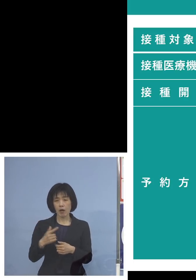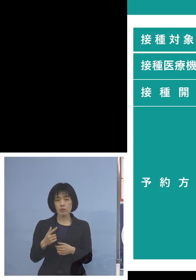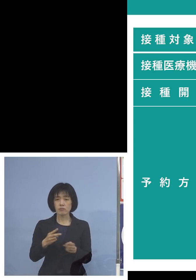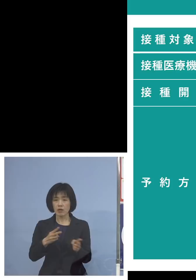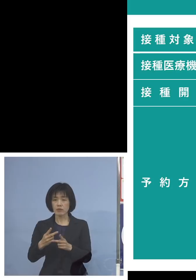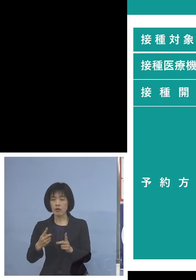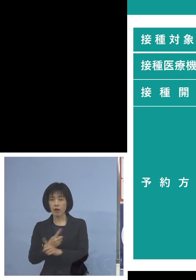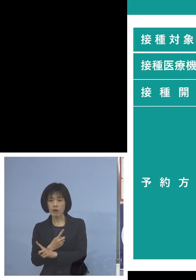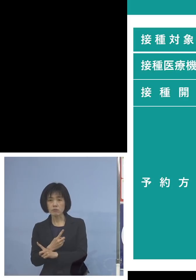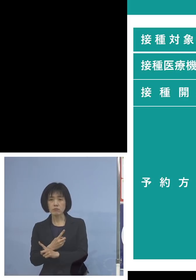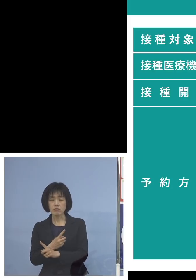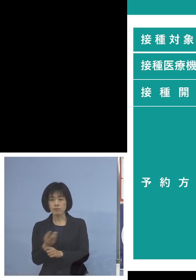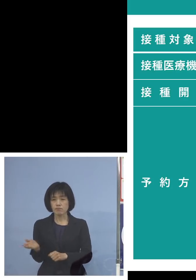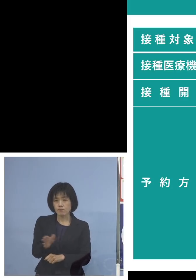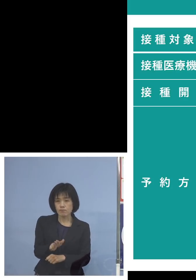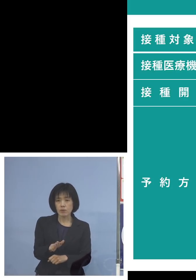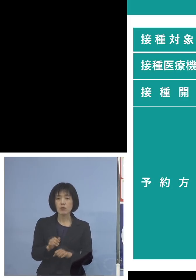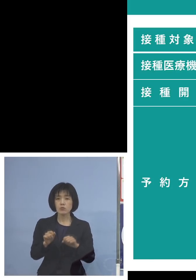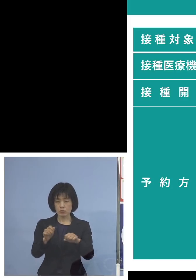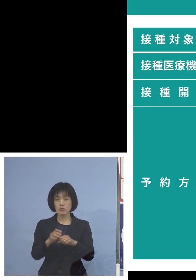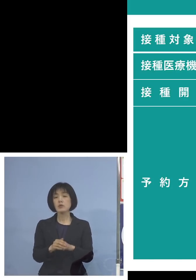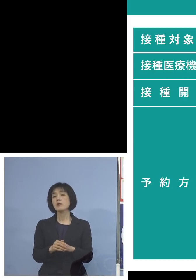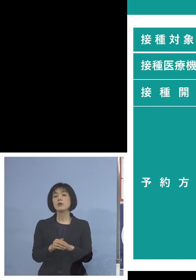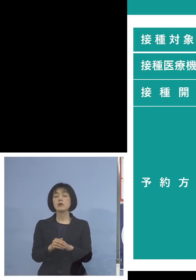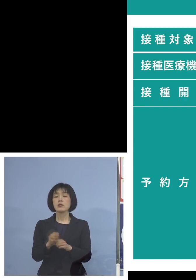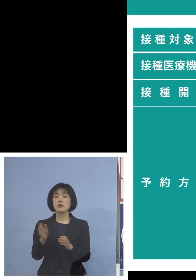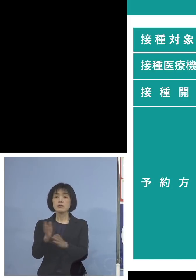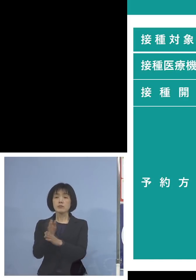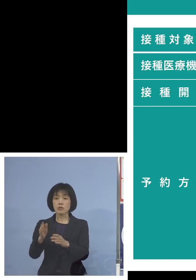ただ当面はこの言わば 大規模集団接種に変わる